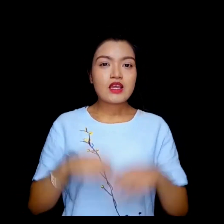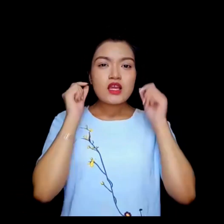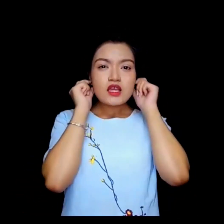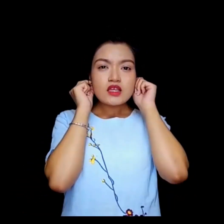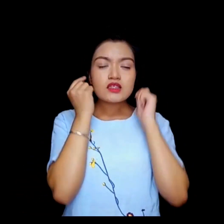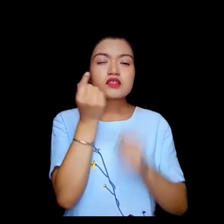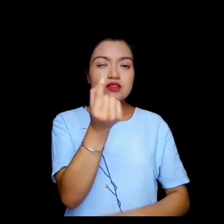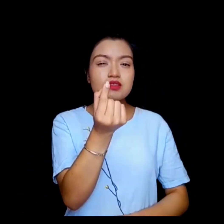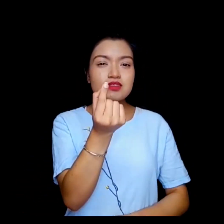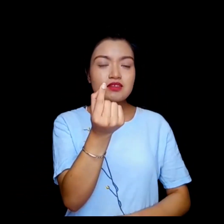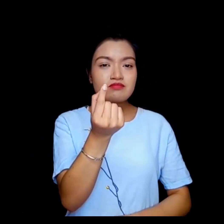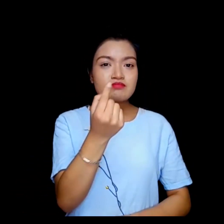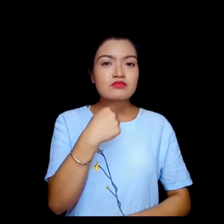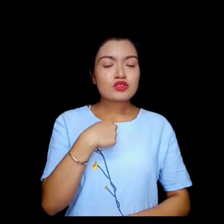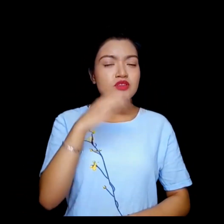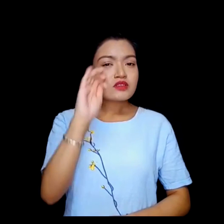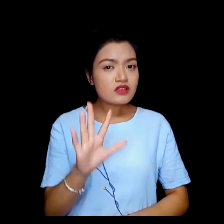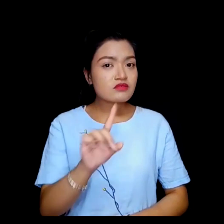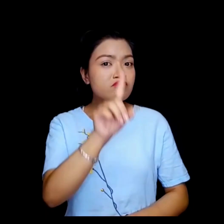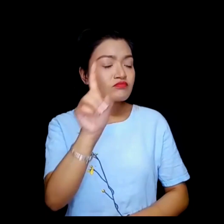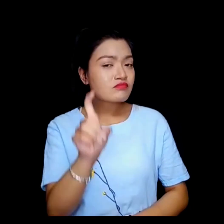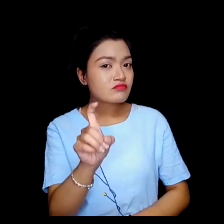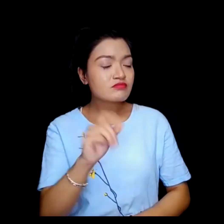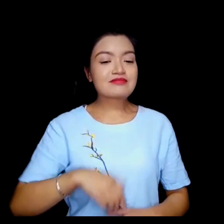मलाई माफ गर्नुहोस् , के म गर्न सक्छु ... ?